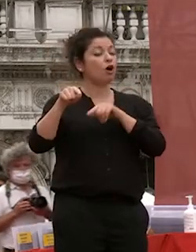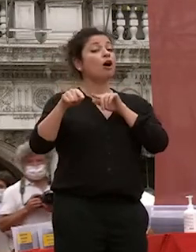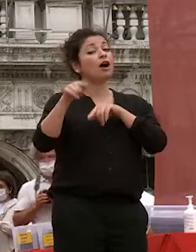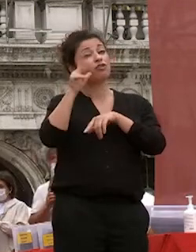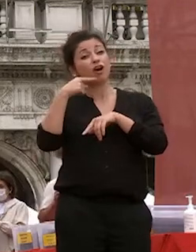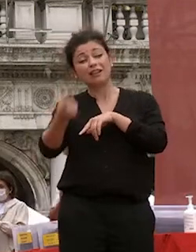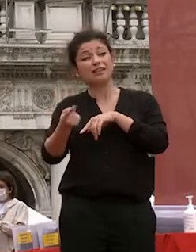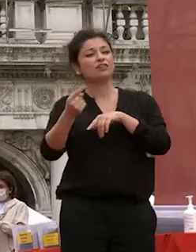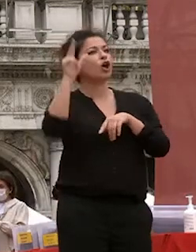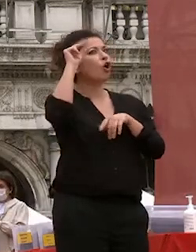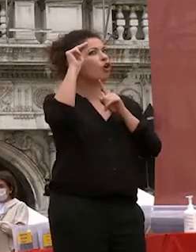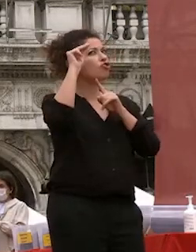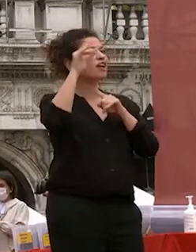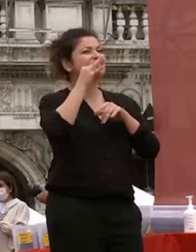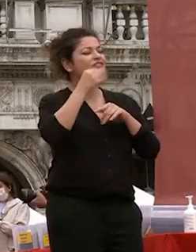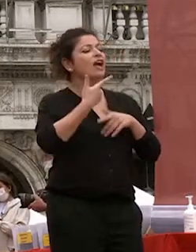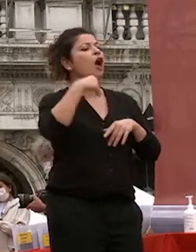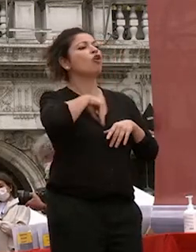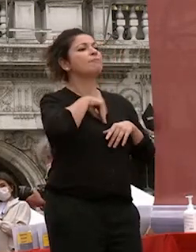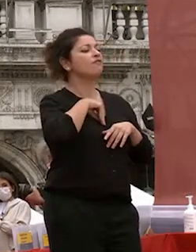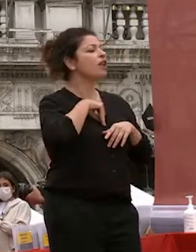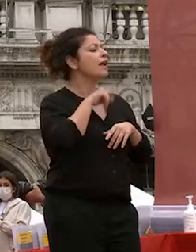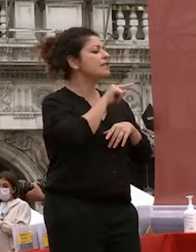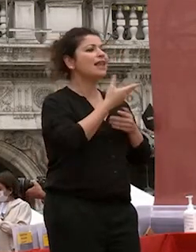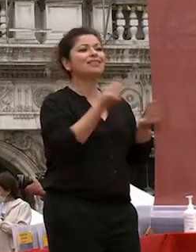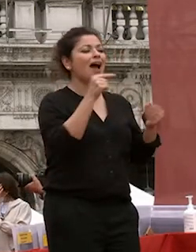coscienza di quello che non sappiamo di quello che non sapete è la